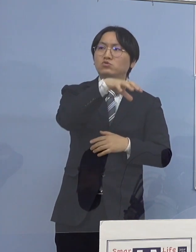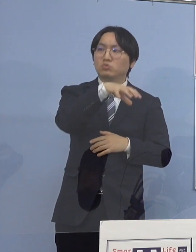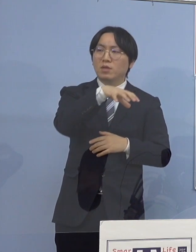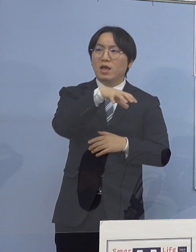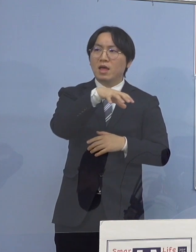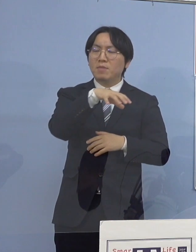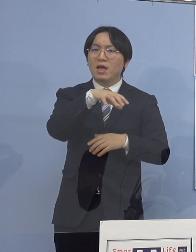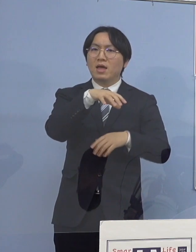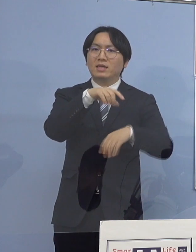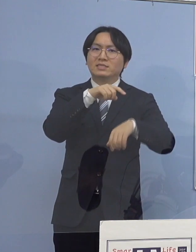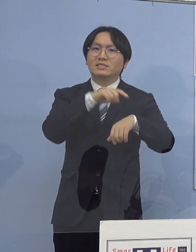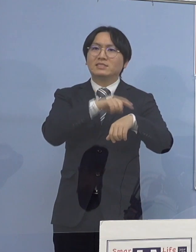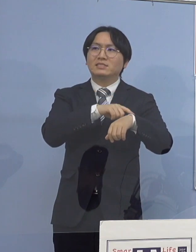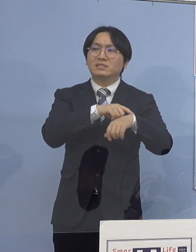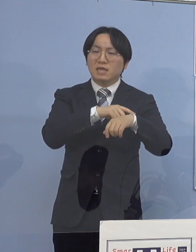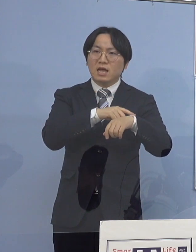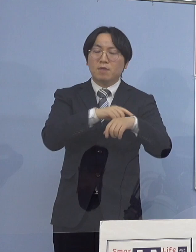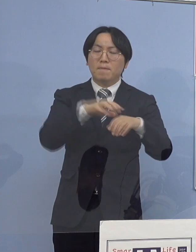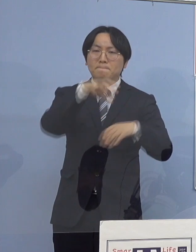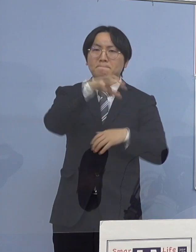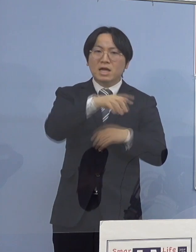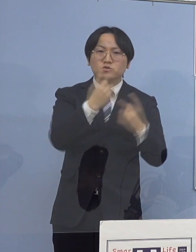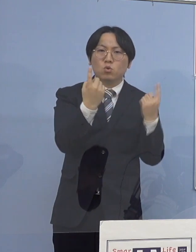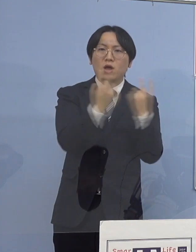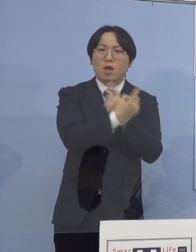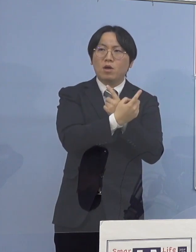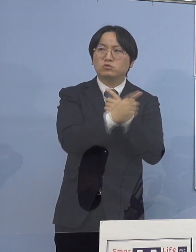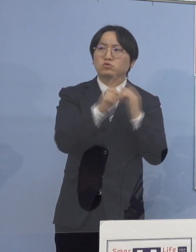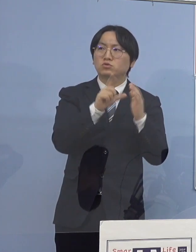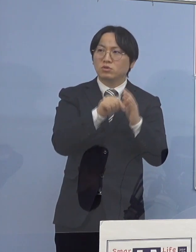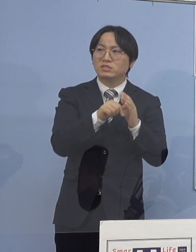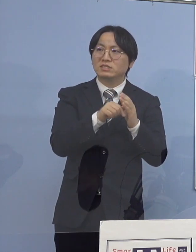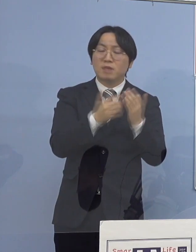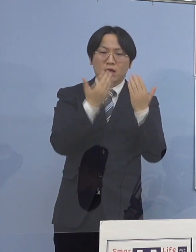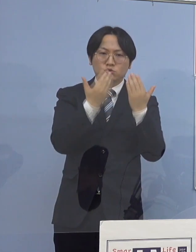こうしたところが授業などで緊張していると